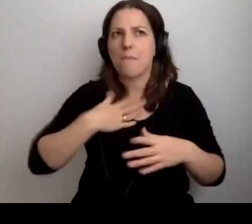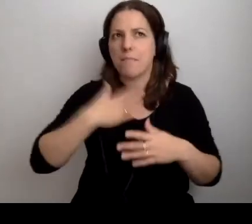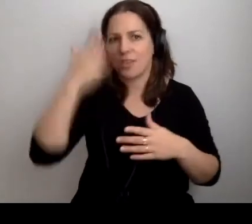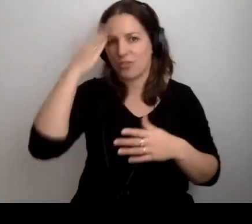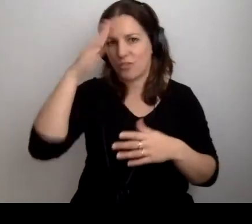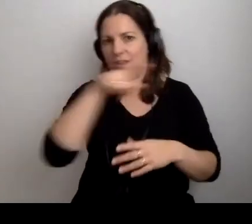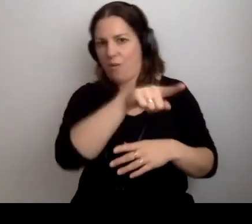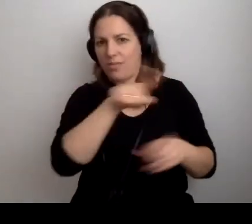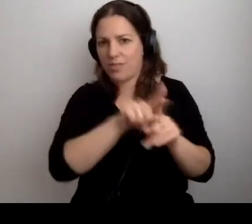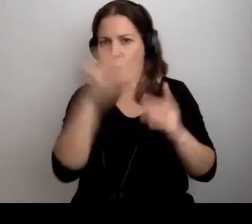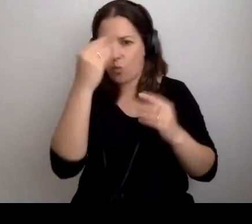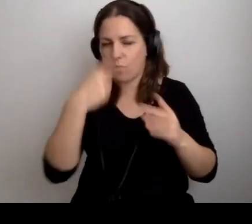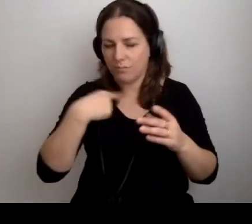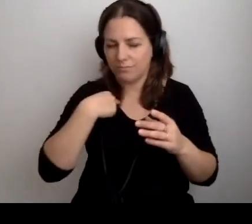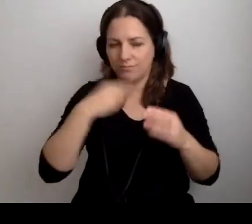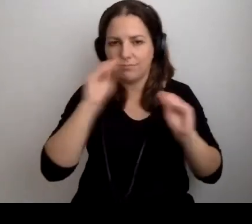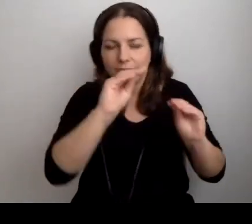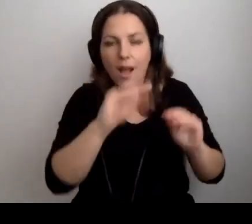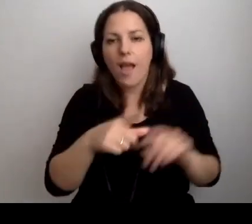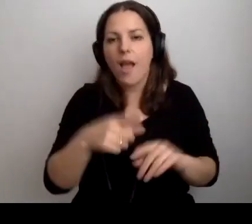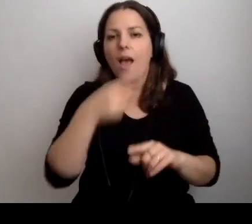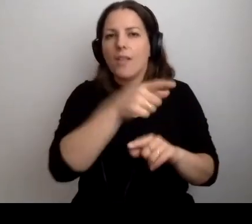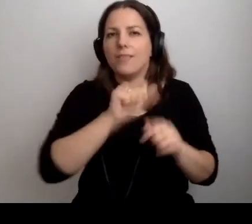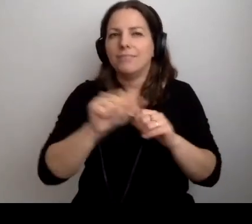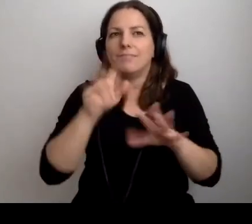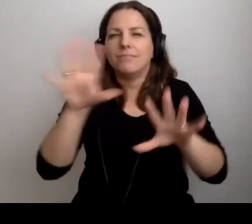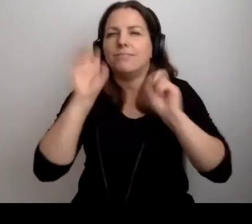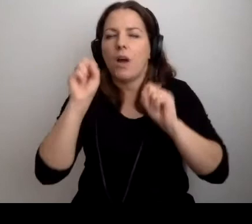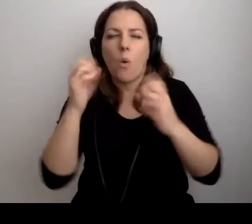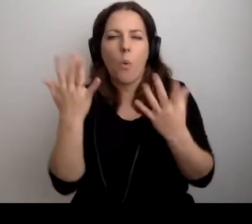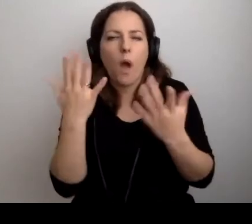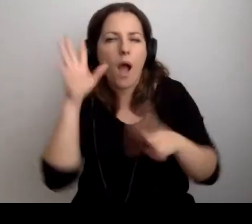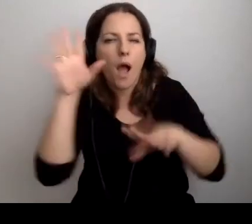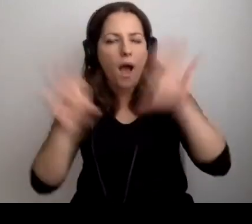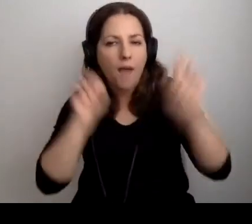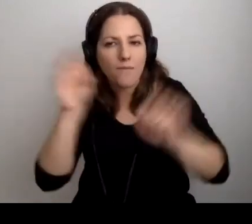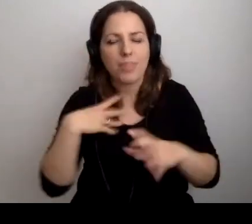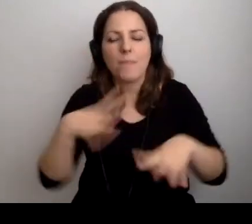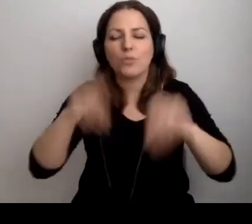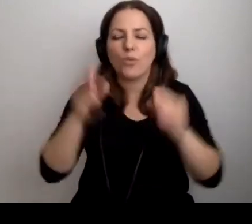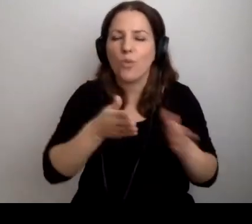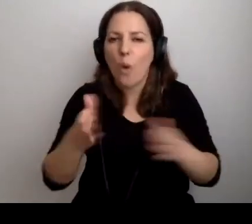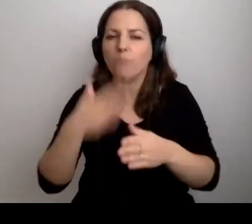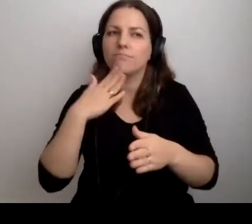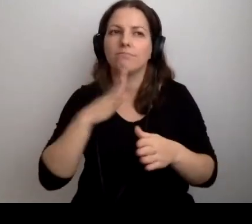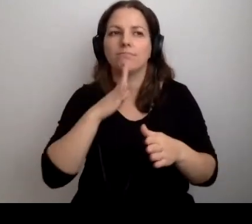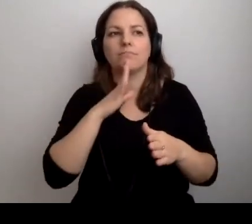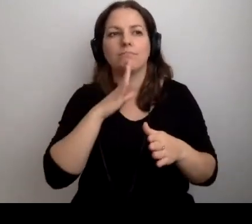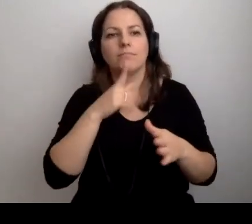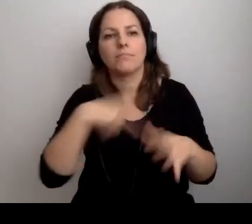Oni są chłonni. To fajny wiek. Początek drogi. Jesteśmy gotowi chłonąć wiedzę.